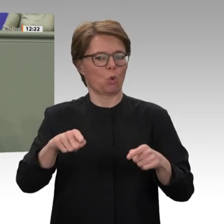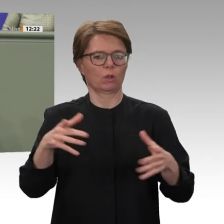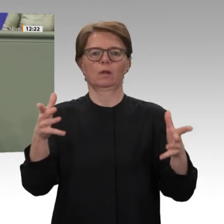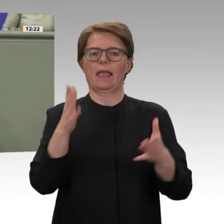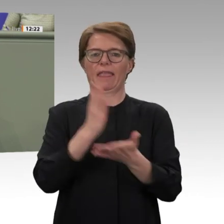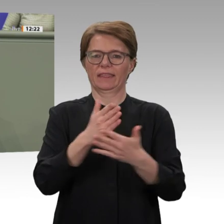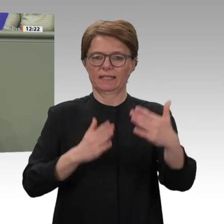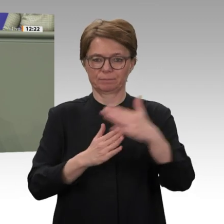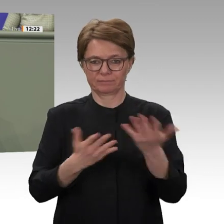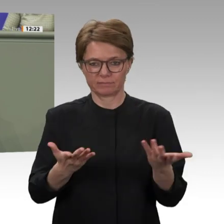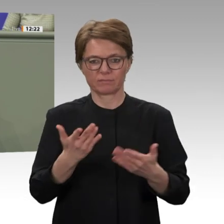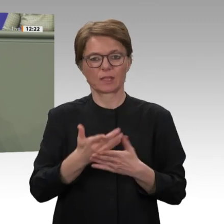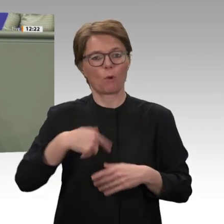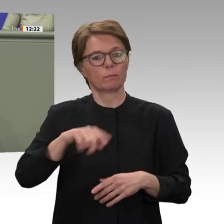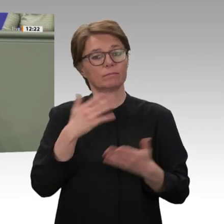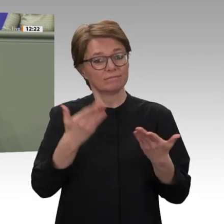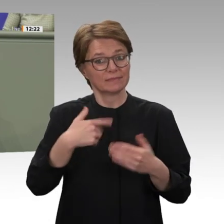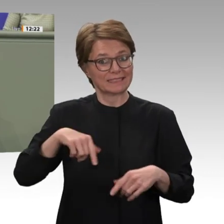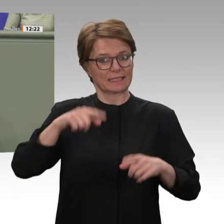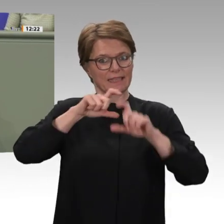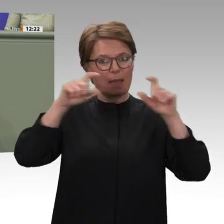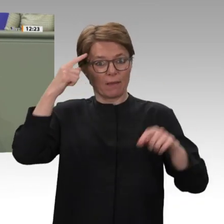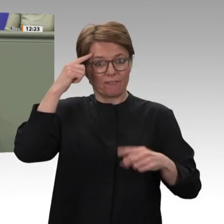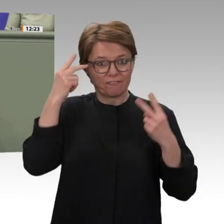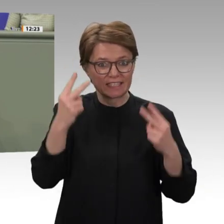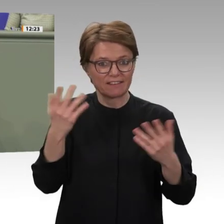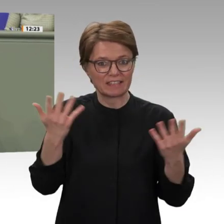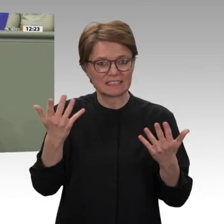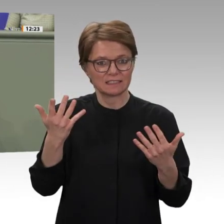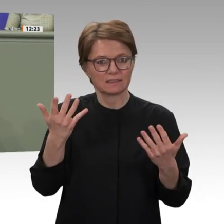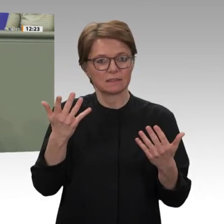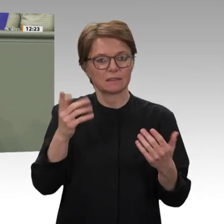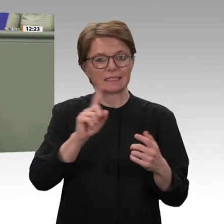gesenkt werden. Unsere Soldatinnen und Soldaten nehmen auch in Zukunft vor allem